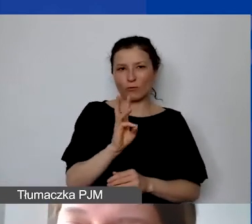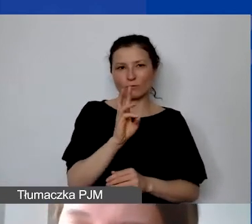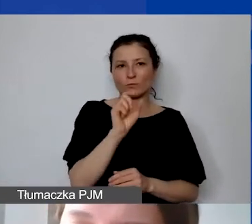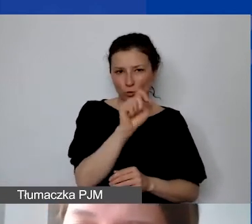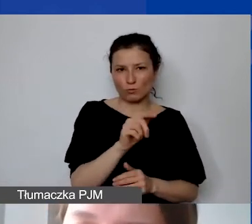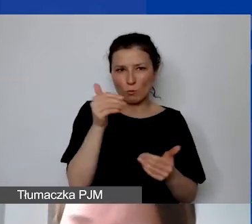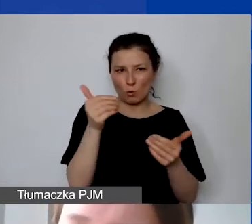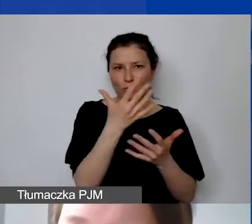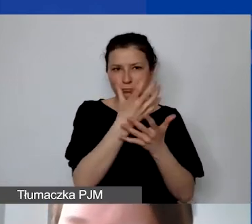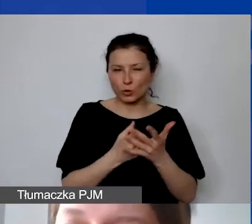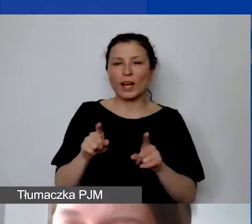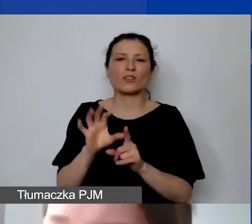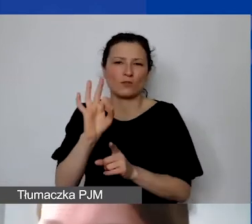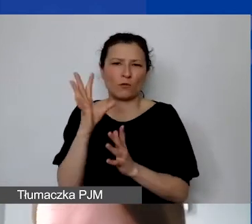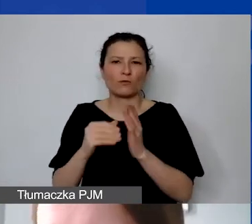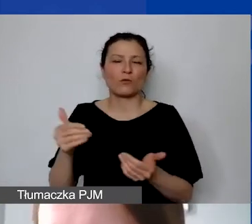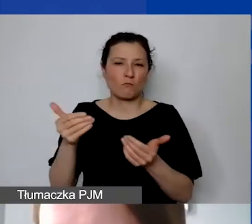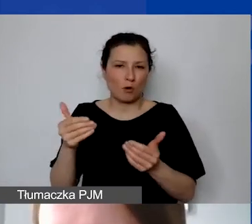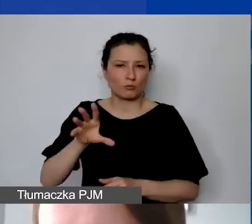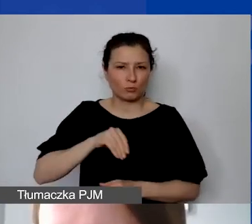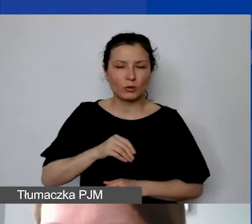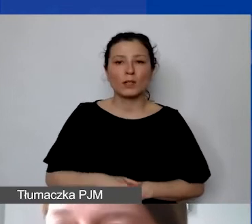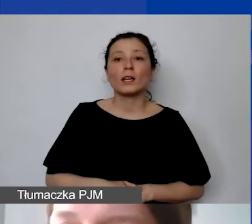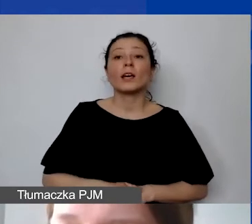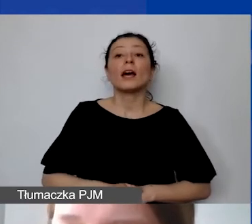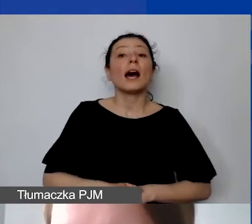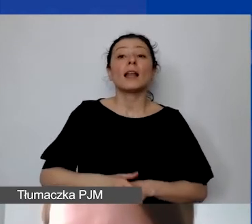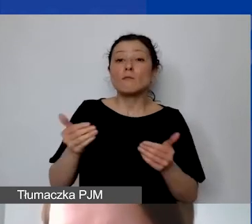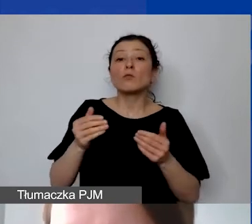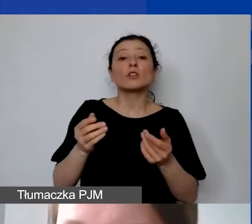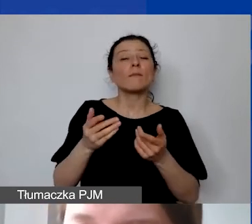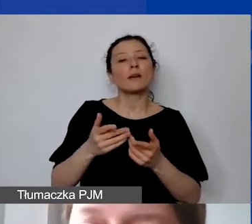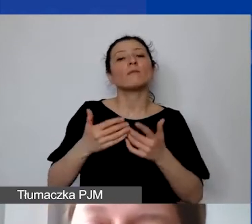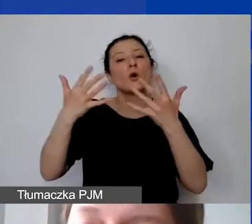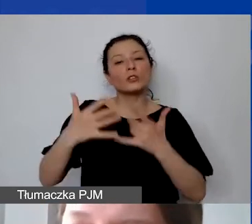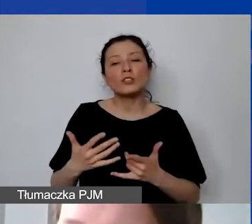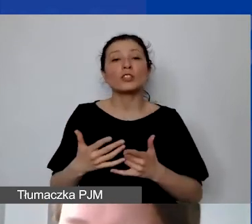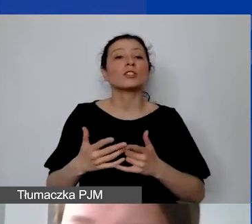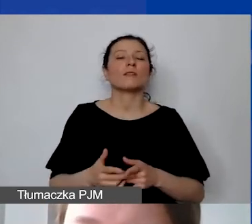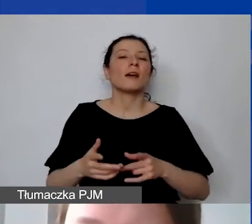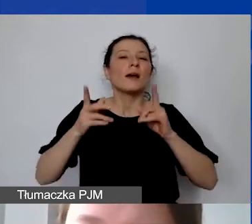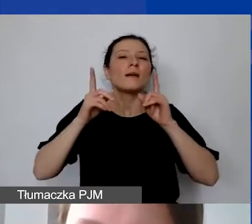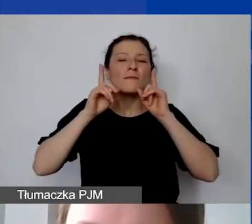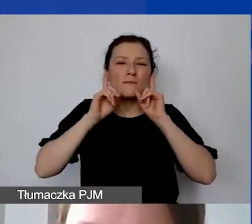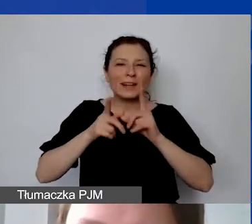możemy sfinansować koszty faktycznie przepracowanych godzin. I to na poziomie sprawozdawczości będziemy również sprawdzać.